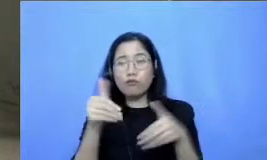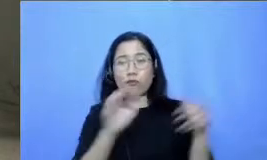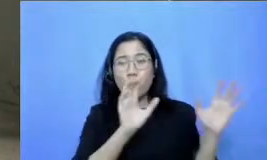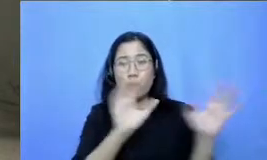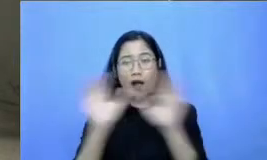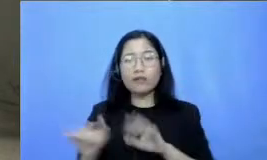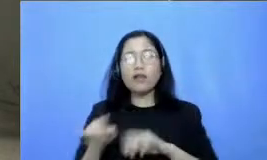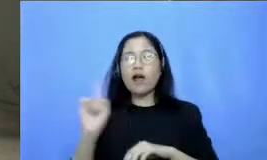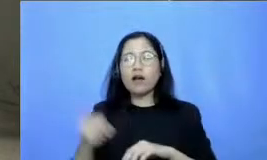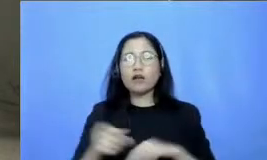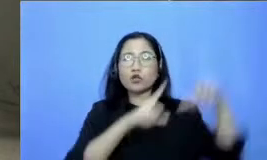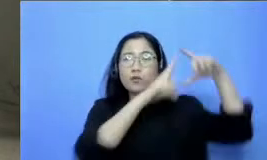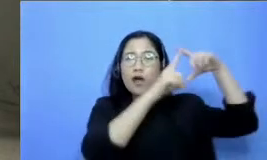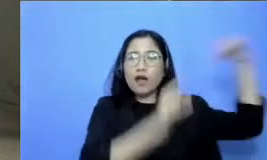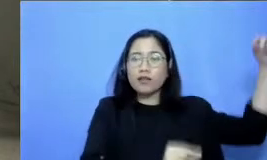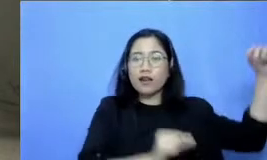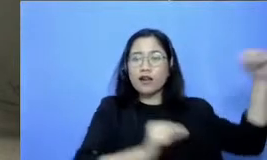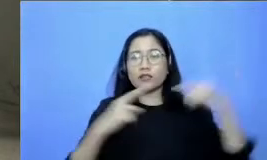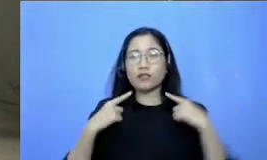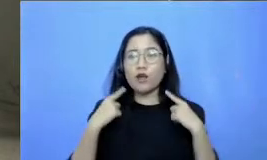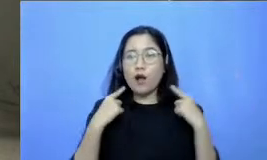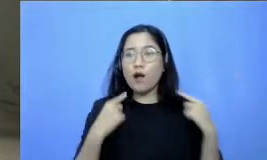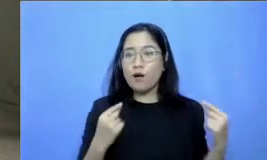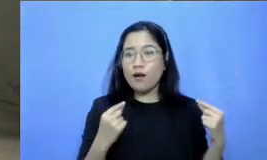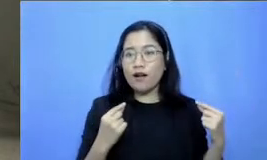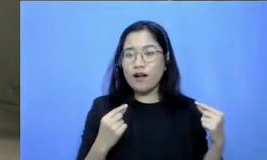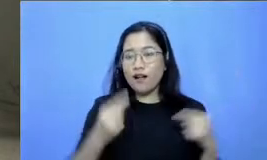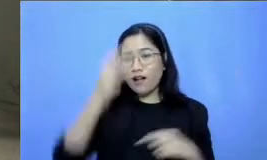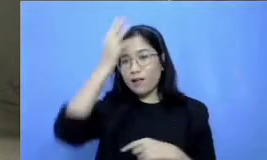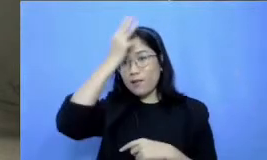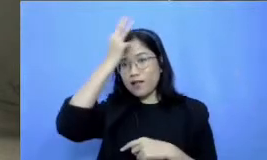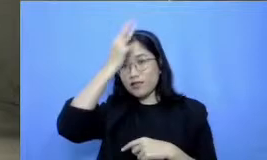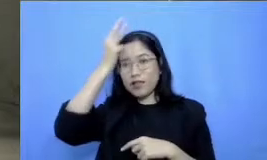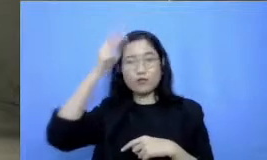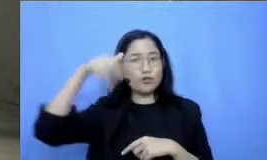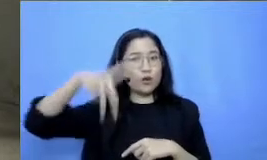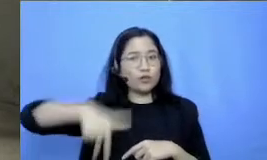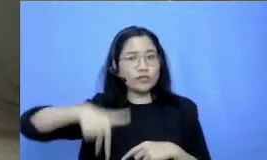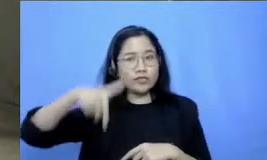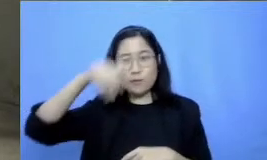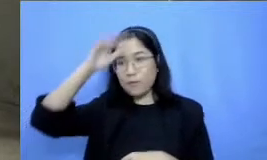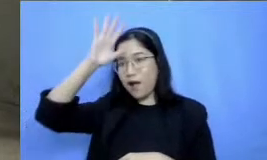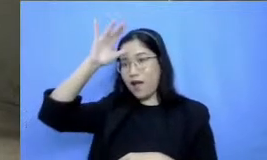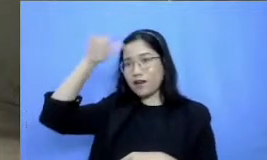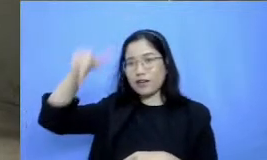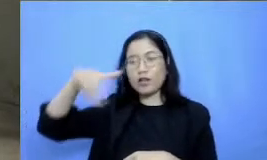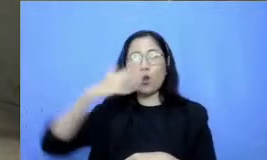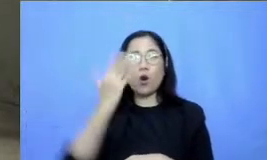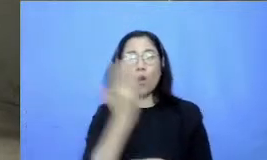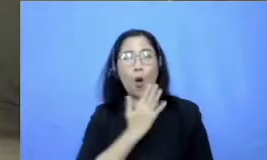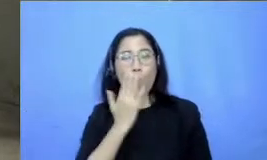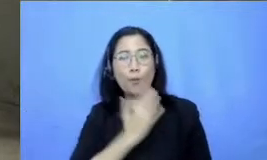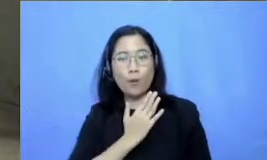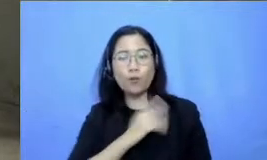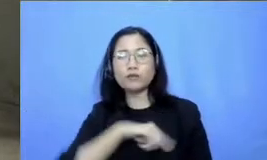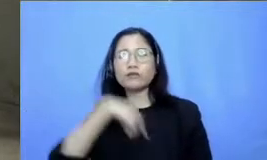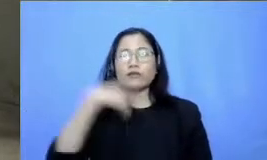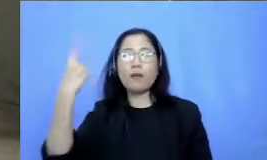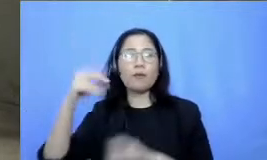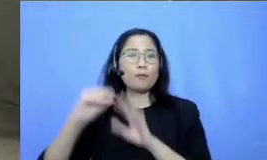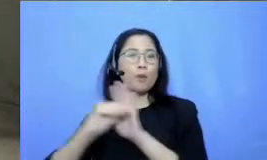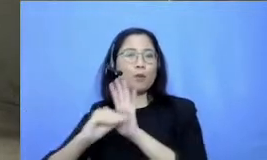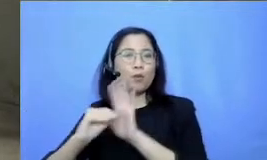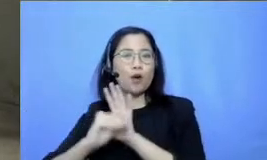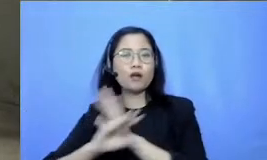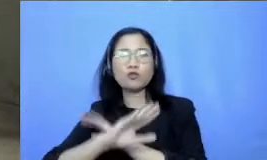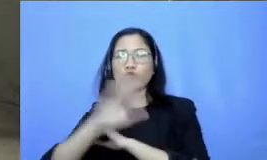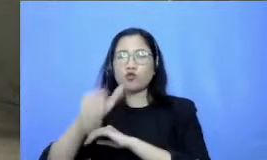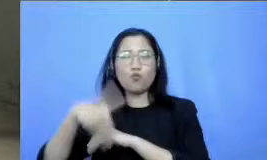Sumatera Jawa Kalimantan Sulawesi Bali Lombok sampai Papua semuanya hadadan hadir disini dan